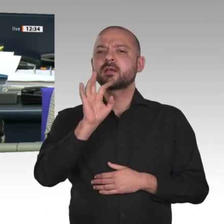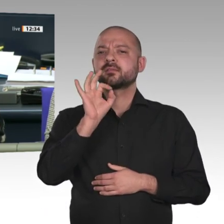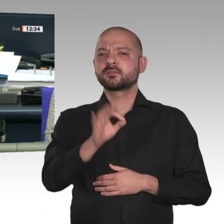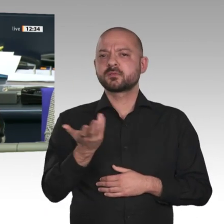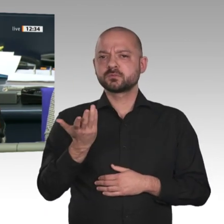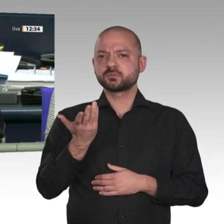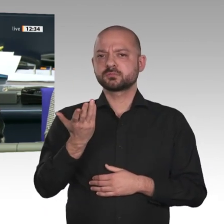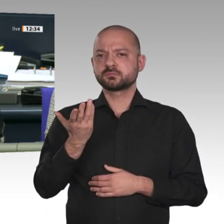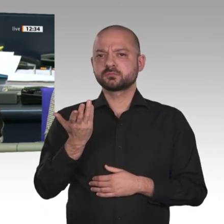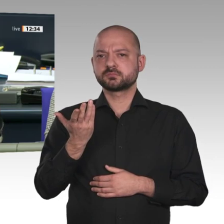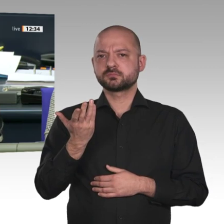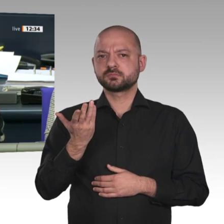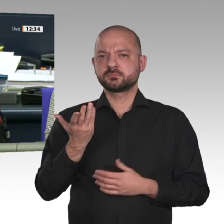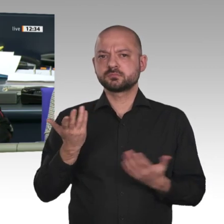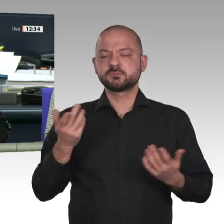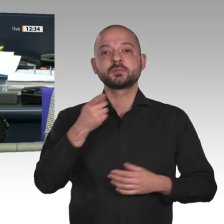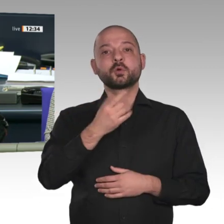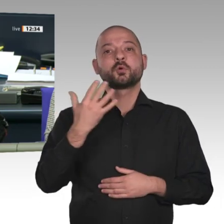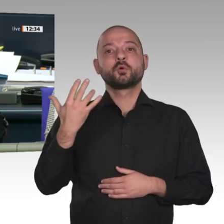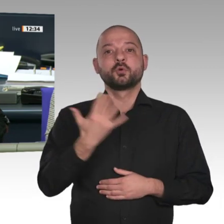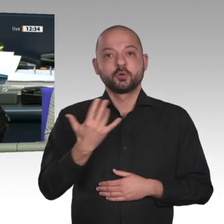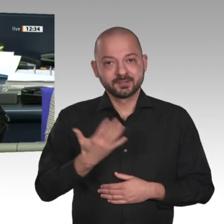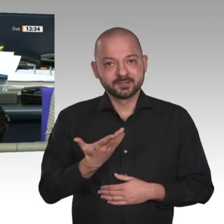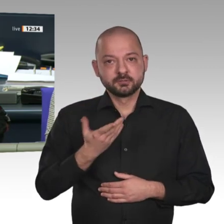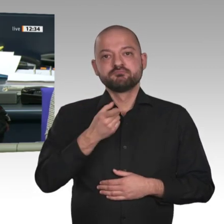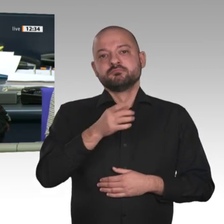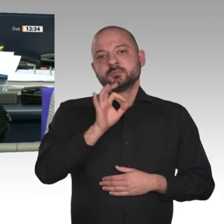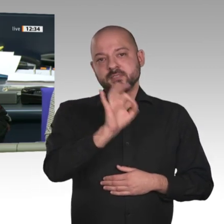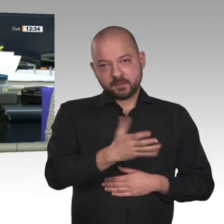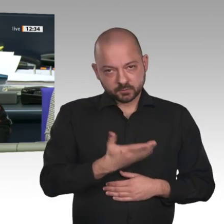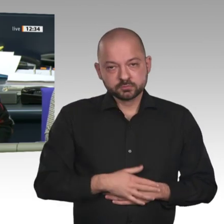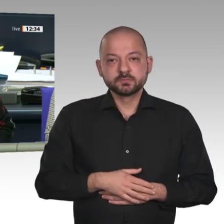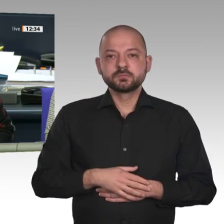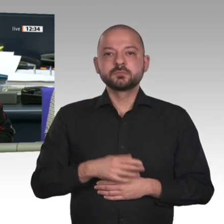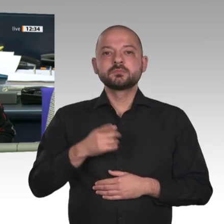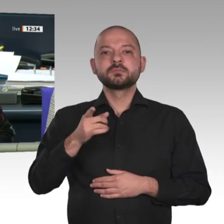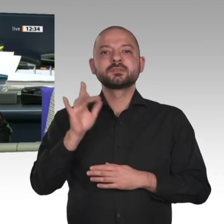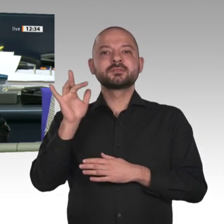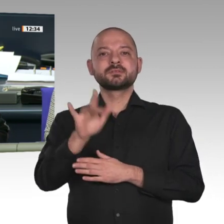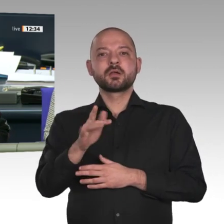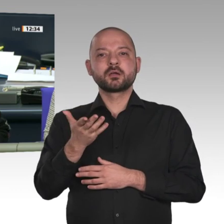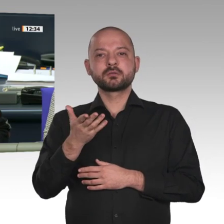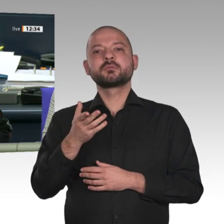und enthalten hat sich die Fraktion der FDP. Ich rufe den Tagesordnungspunkt 10 auf: